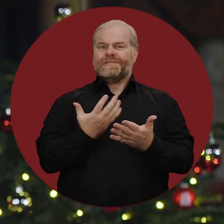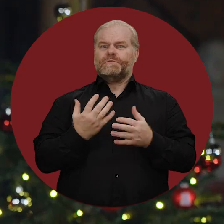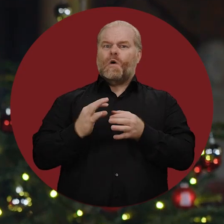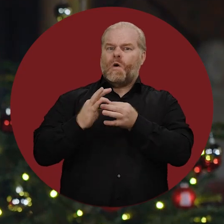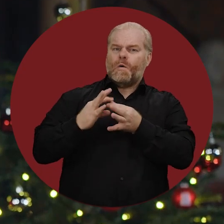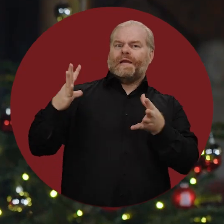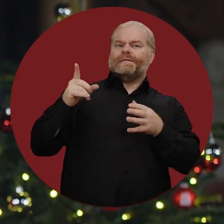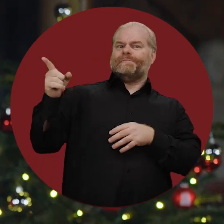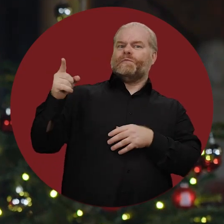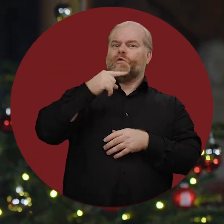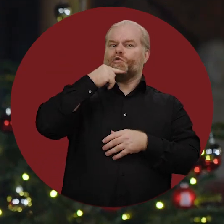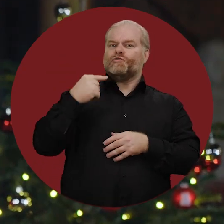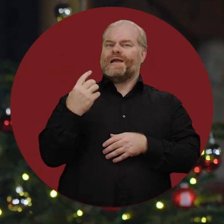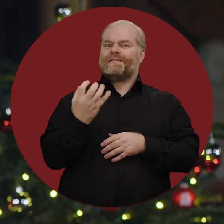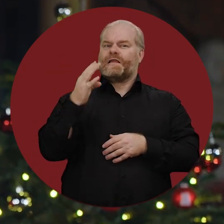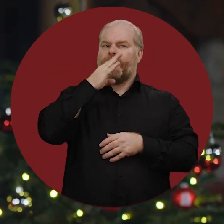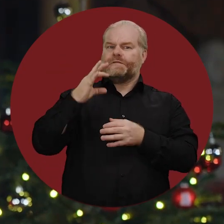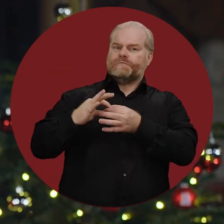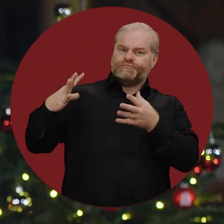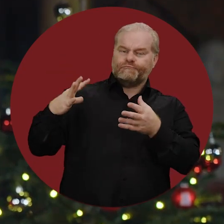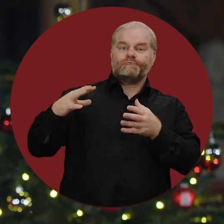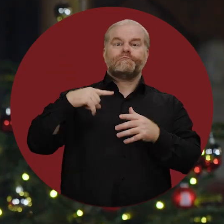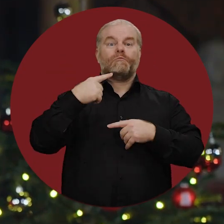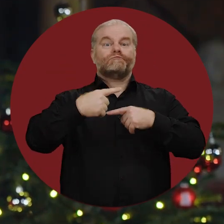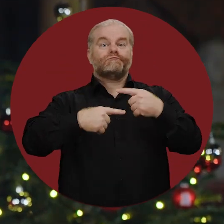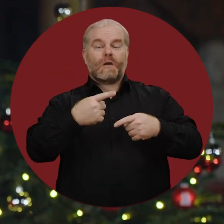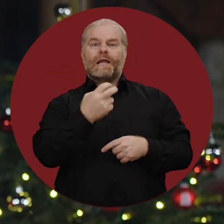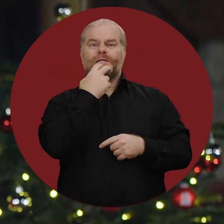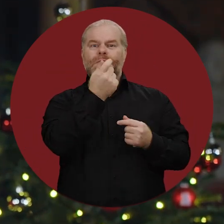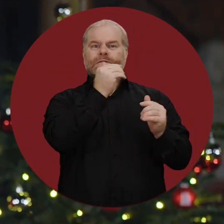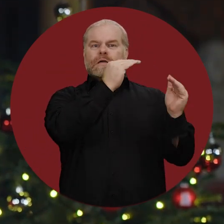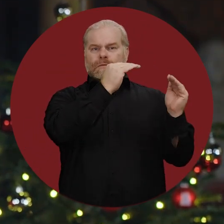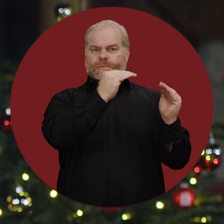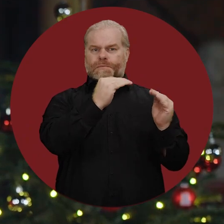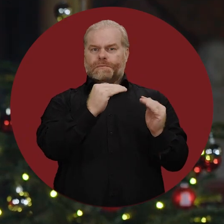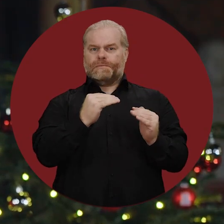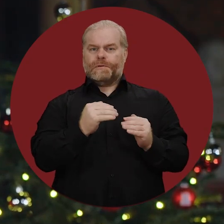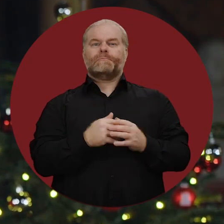unabhängig zu werden vom russischen Erdgas, und die Energiepreise sind wieder deutlich gesunken.